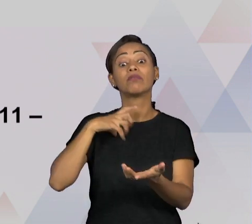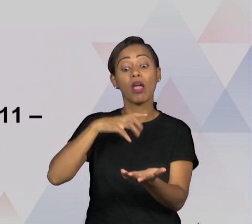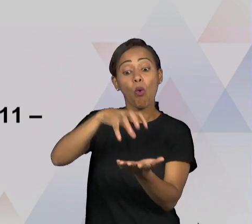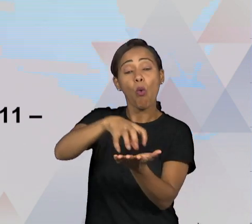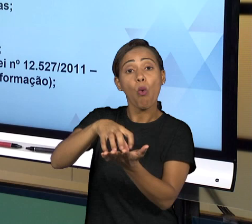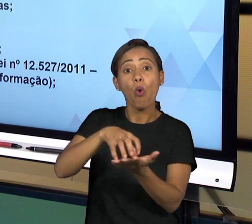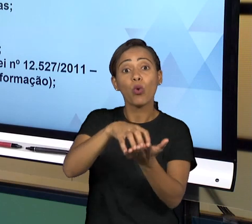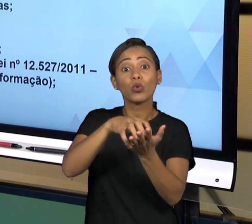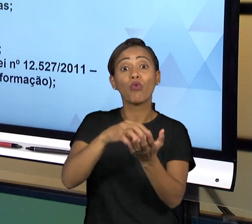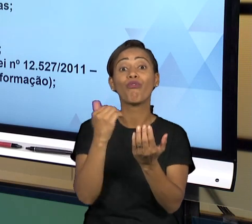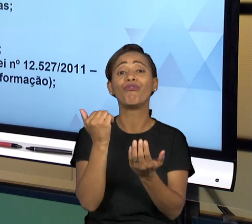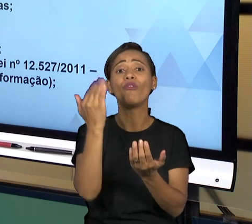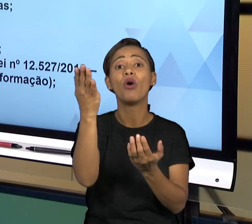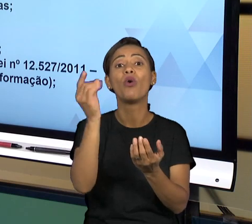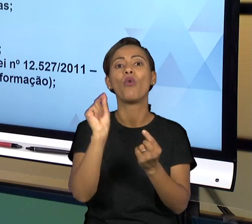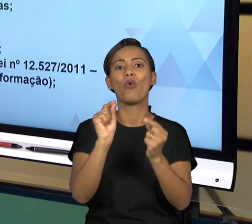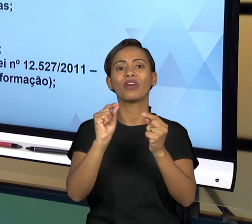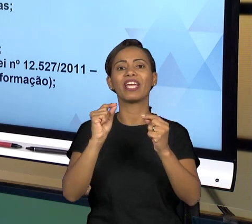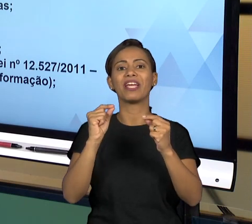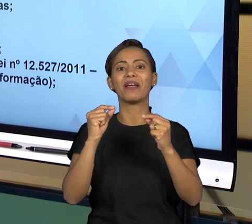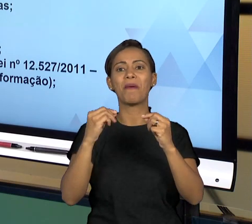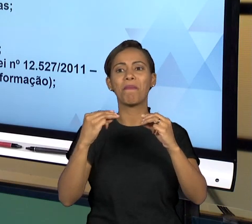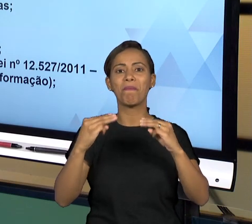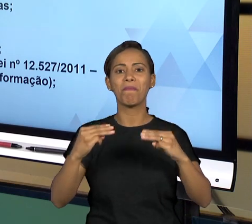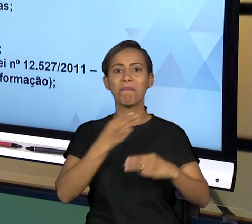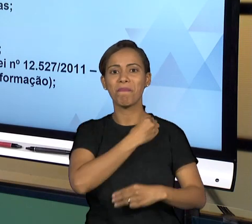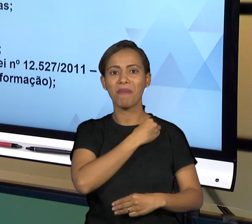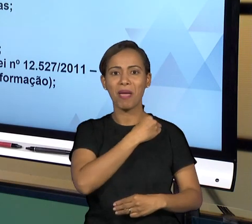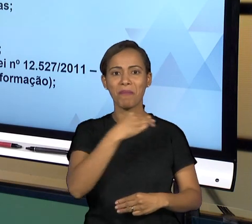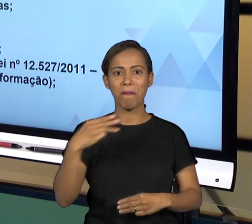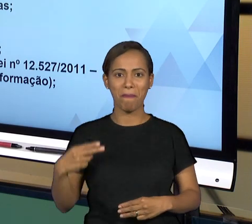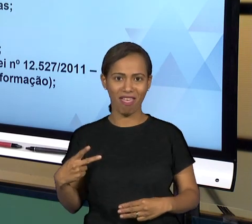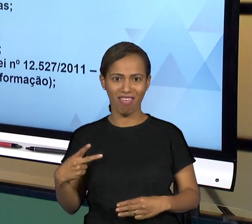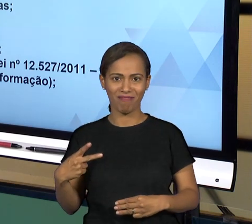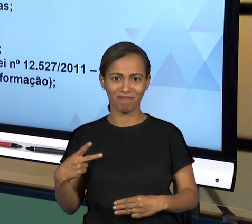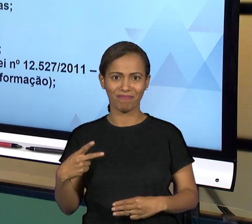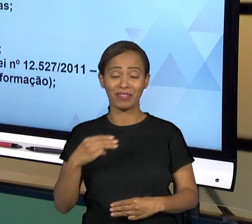PÚBLICO. O MINISTÉRIO PÚBLICO É UMA INSTITUIÇÃO NO ÂMBITO FEDERAL, ESTADUAL E ELA ATUA EM TODO O